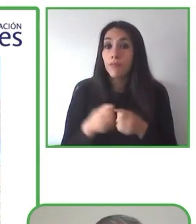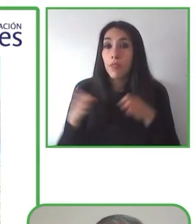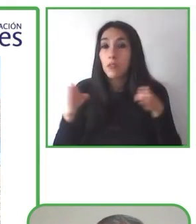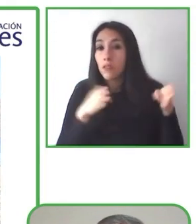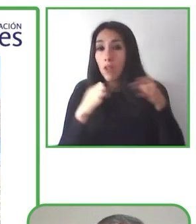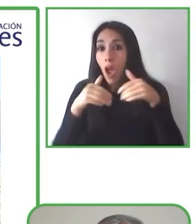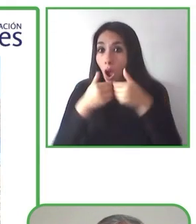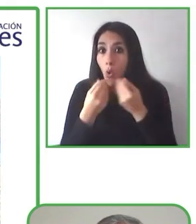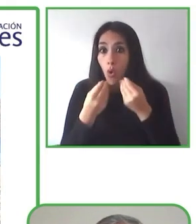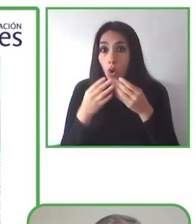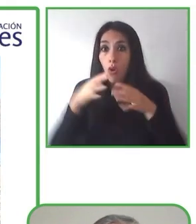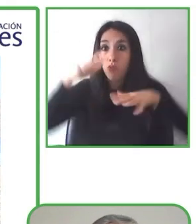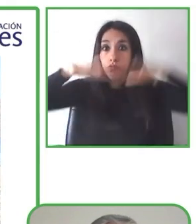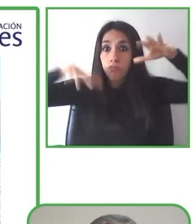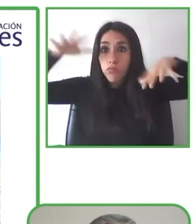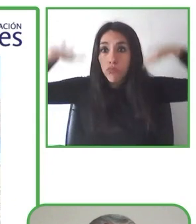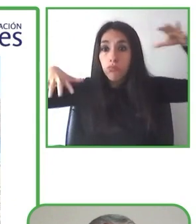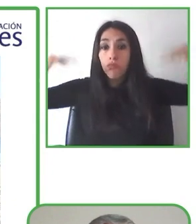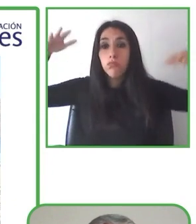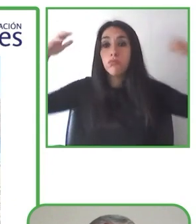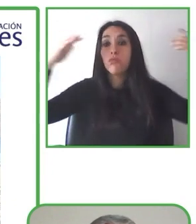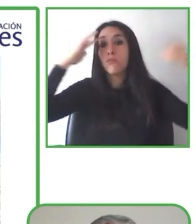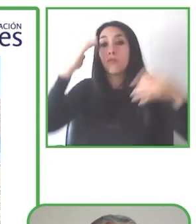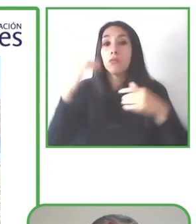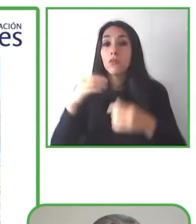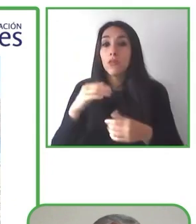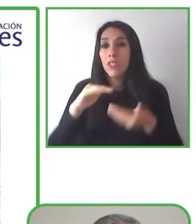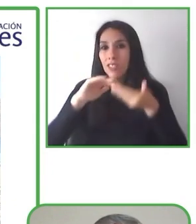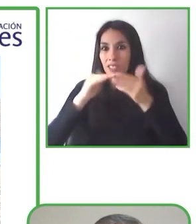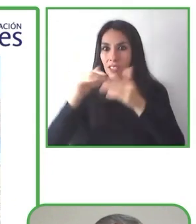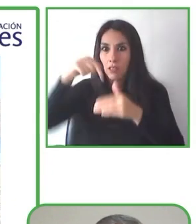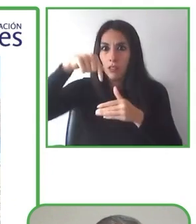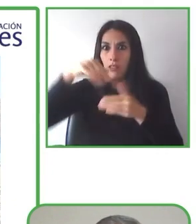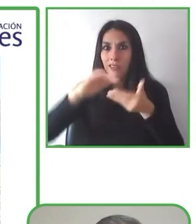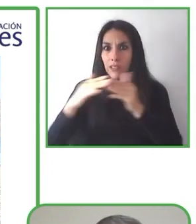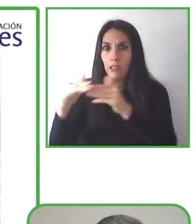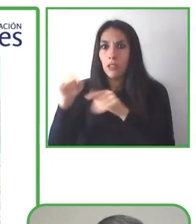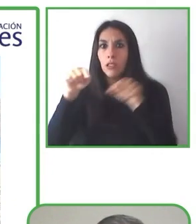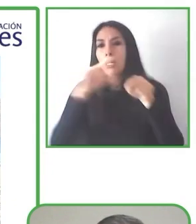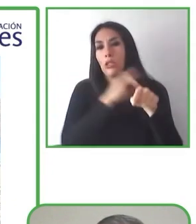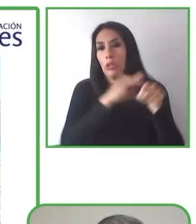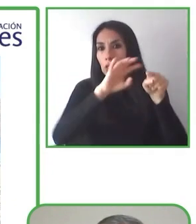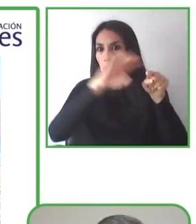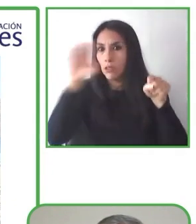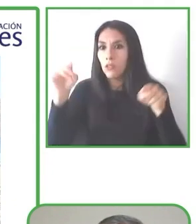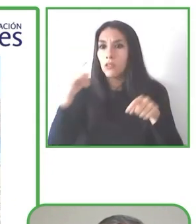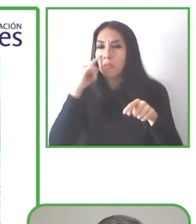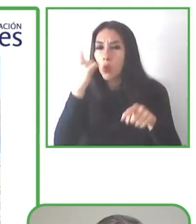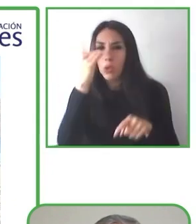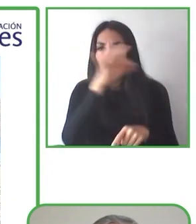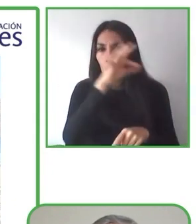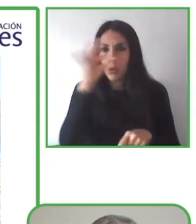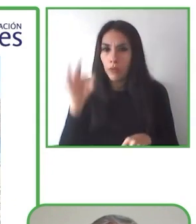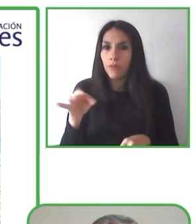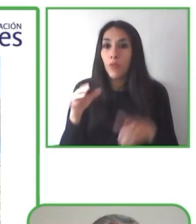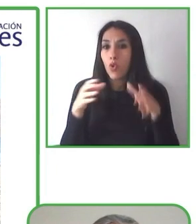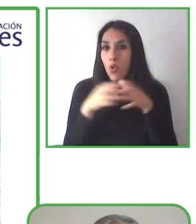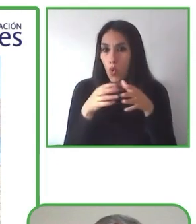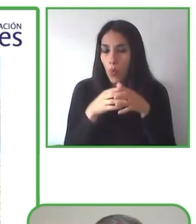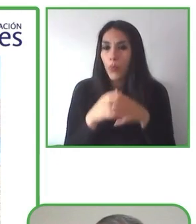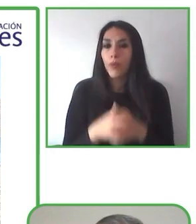Globe4all es una plataforma en línea de reservas para personas o para turistas con